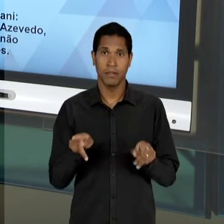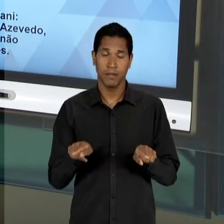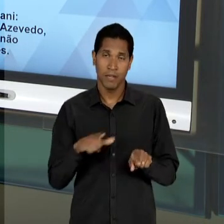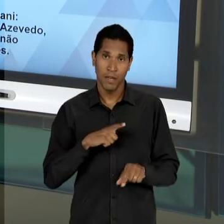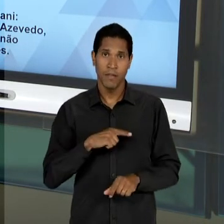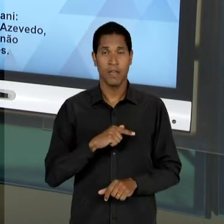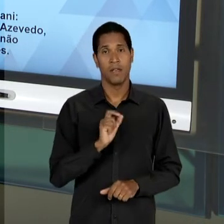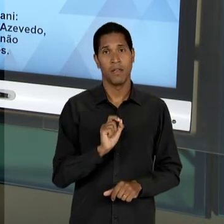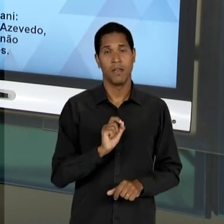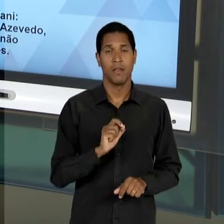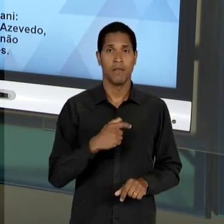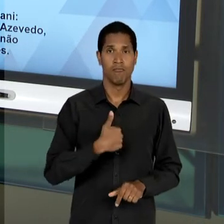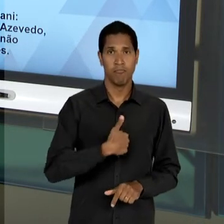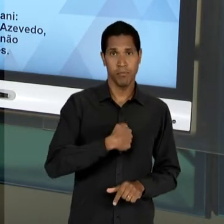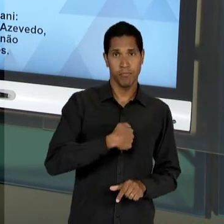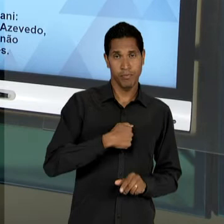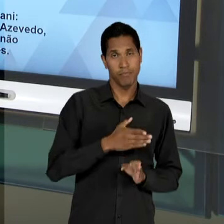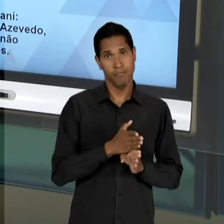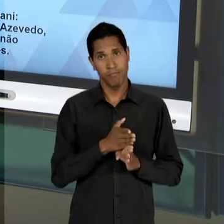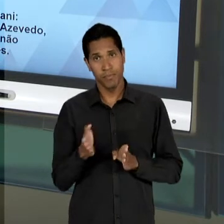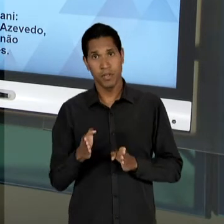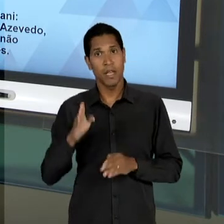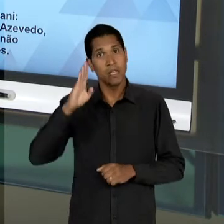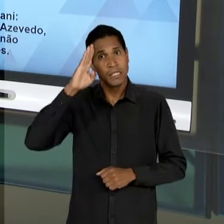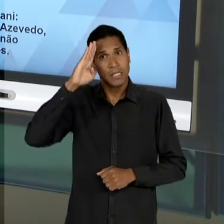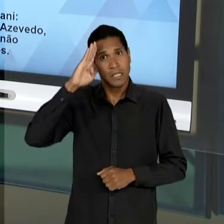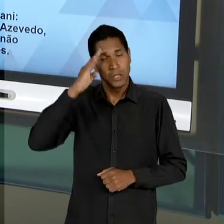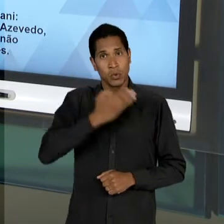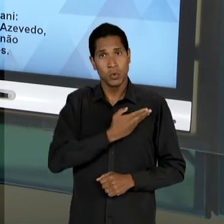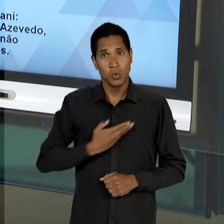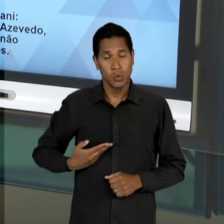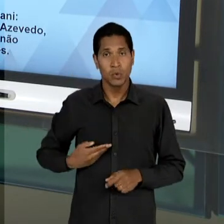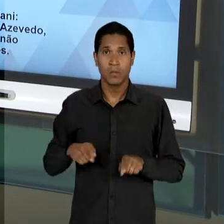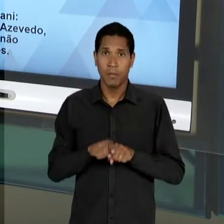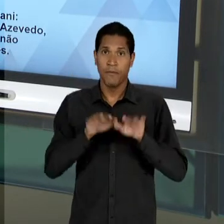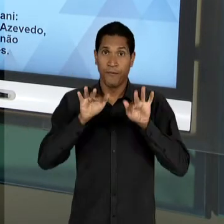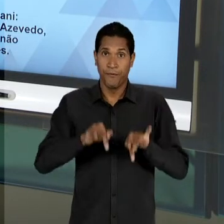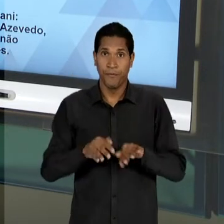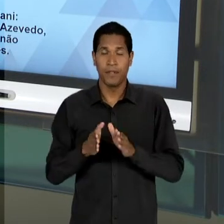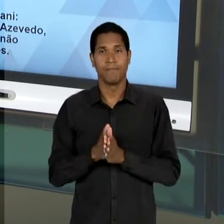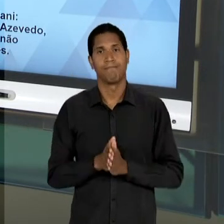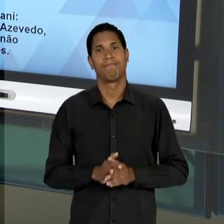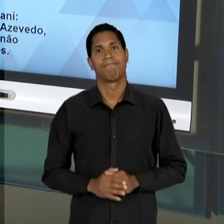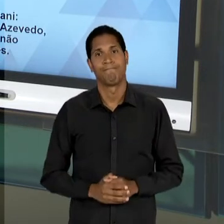MILITAR. ELE COMEÇA ESSA DISCUSSÃO EM RELAÇÃO AO